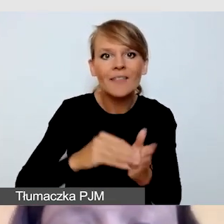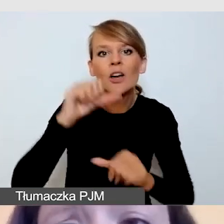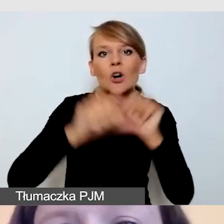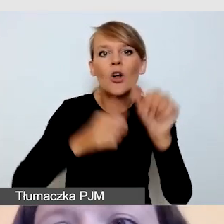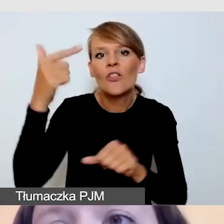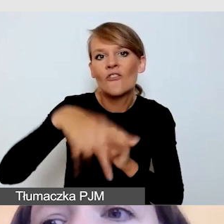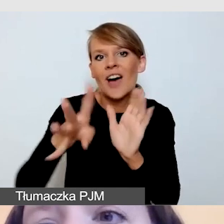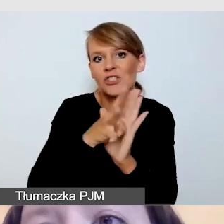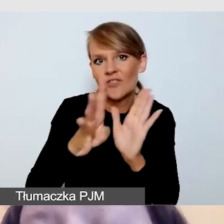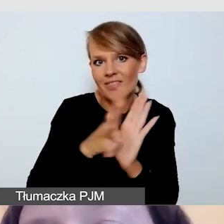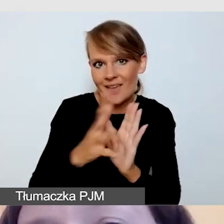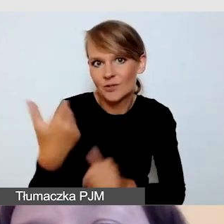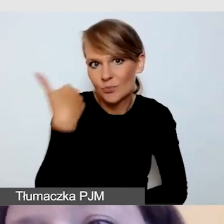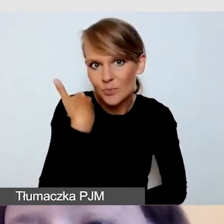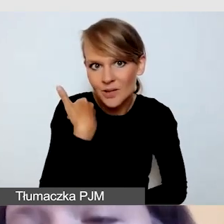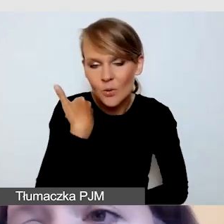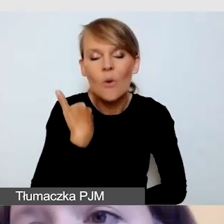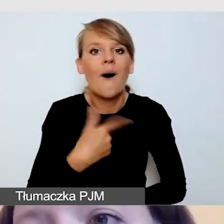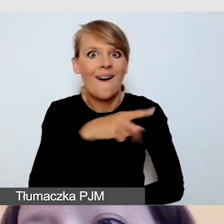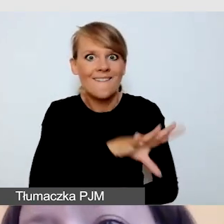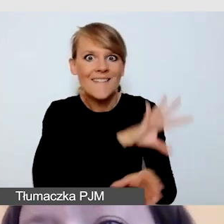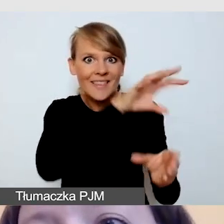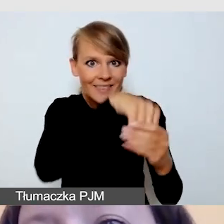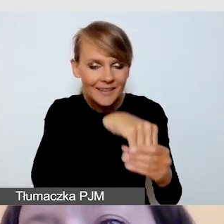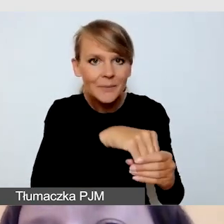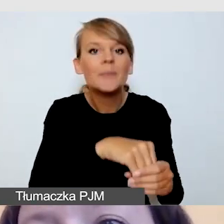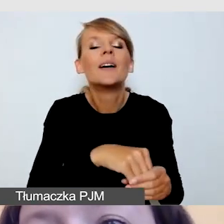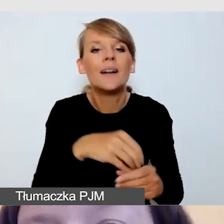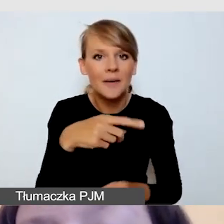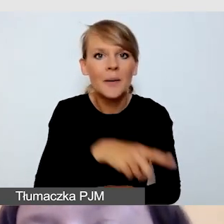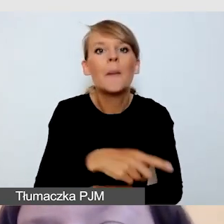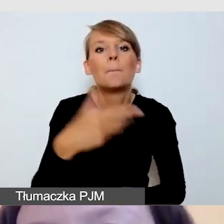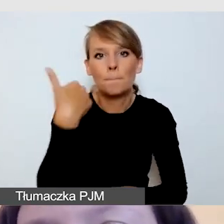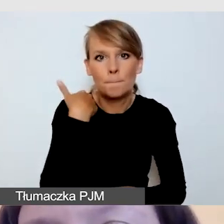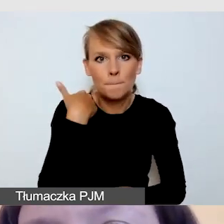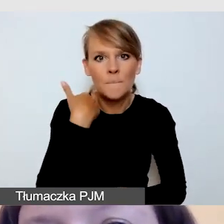i podczas którego to wydarzenia odbyły się napisy w dwóch językach,